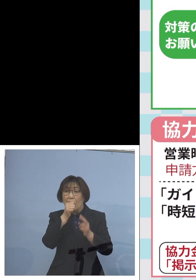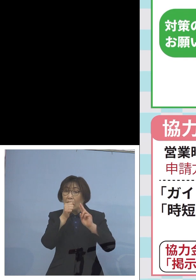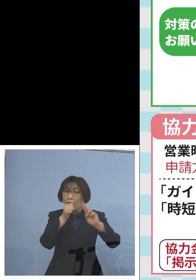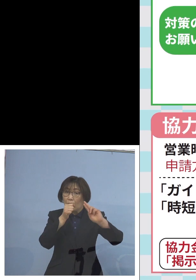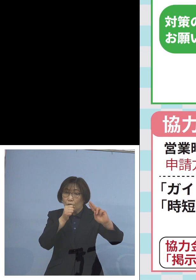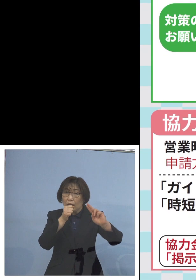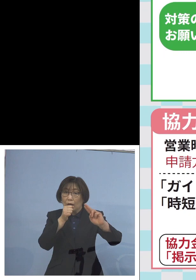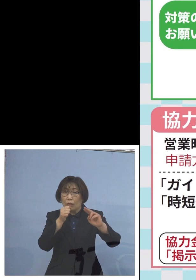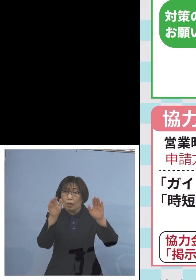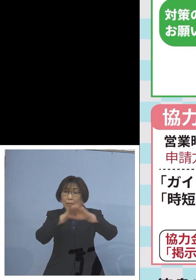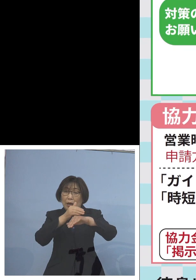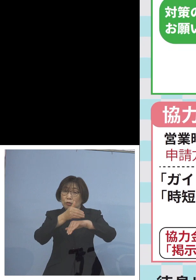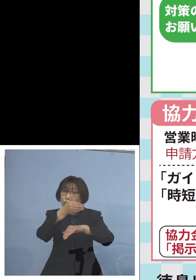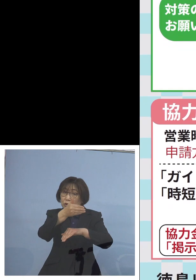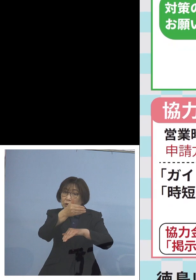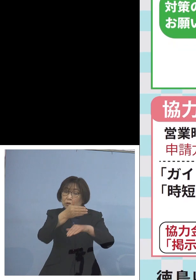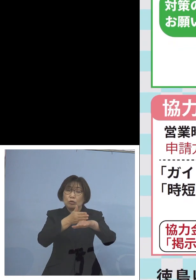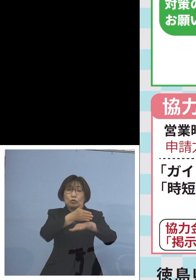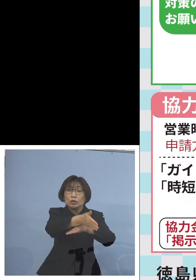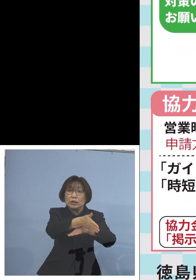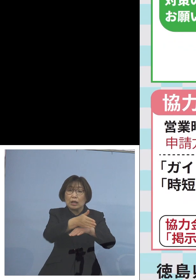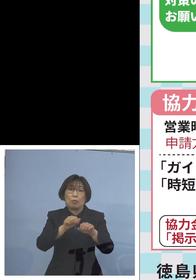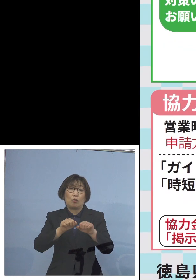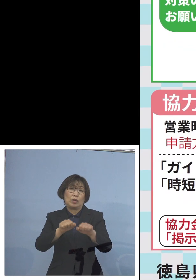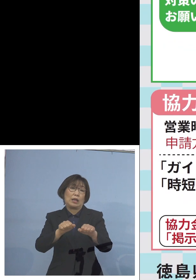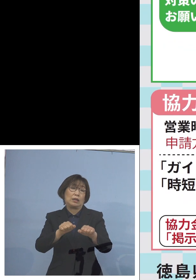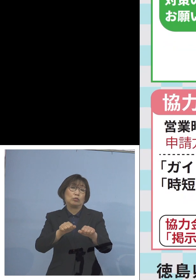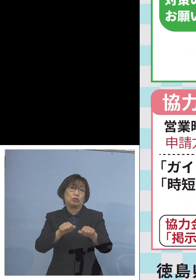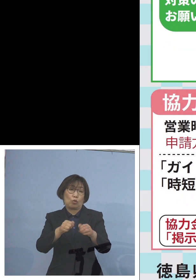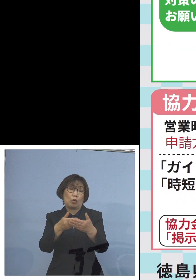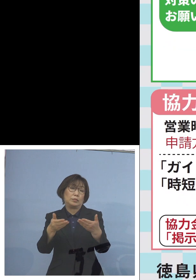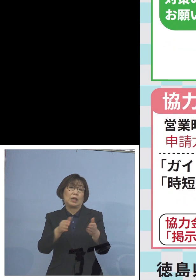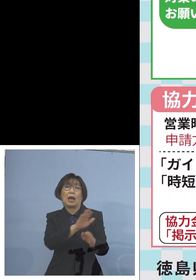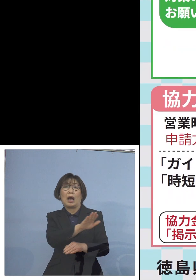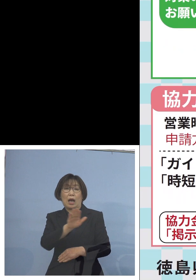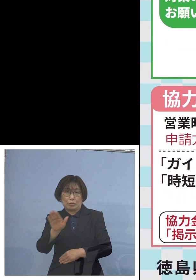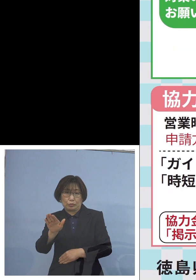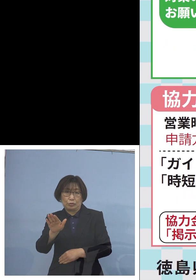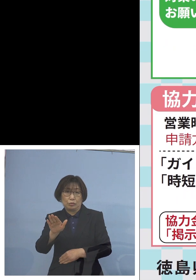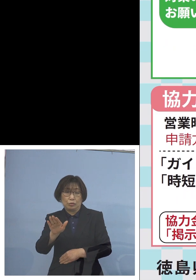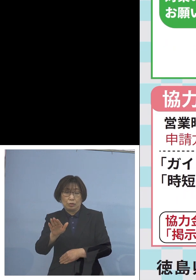まだまだあるところで ありますので この点は是非 ご注意をよろしく